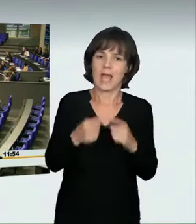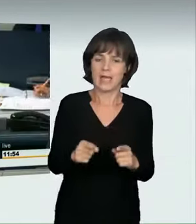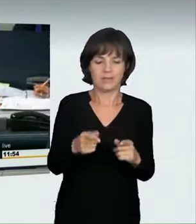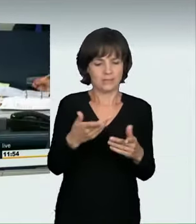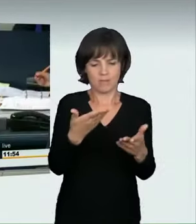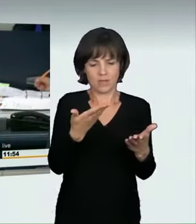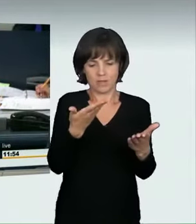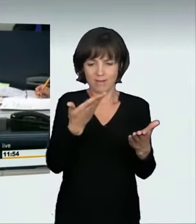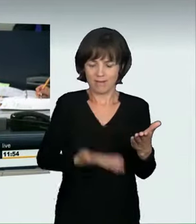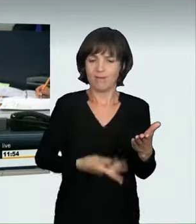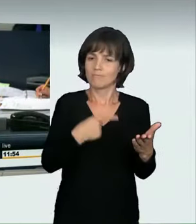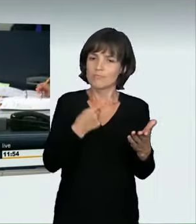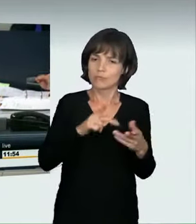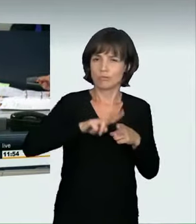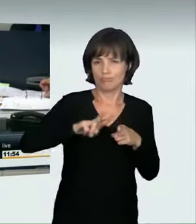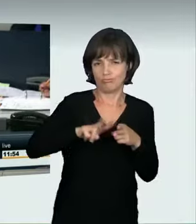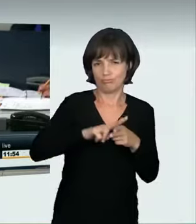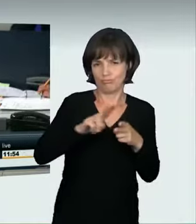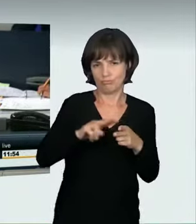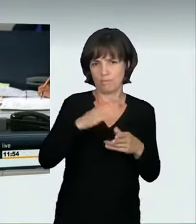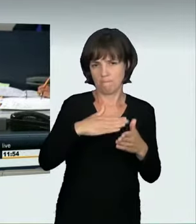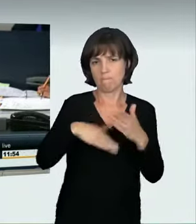(Präsidium): Dr. Johannes Fechner hat jetzt für die SPD-Fraktion das Wort.